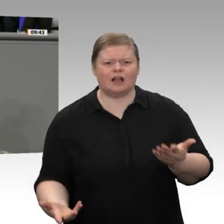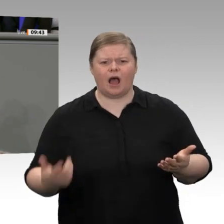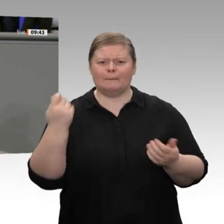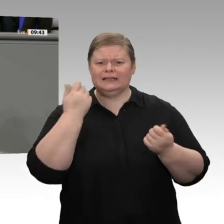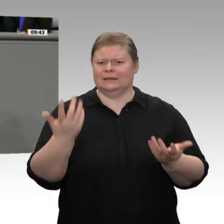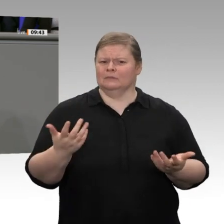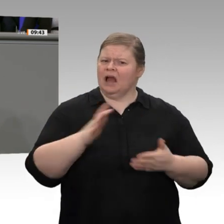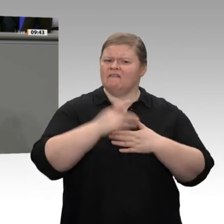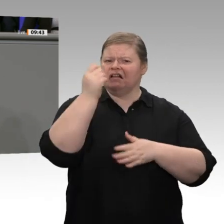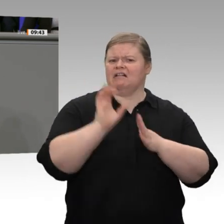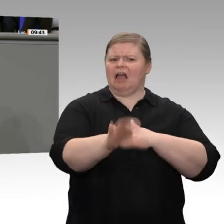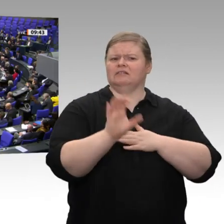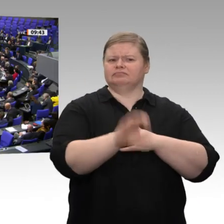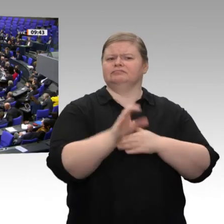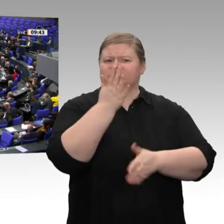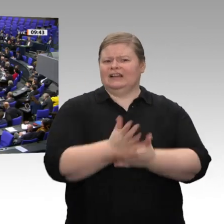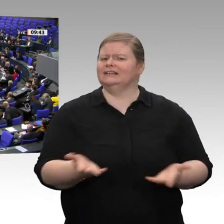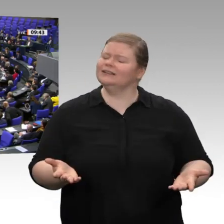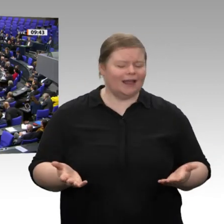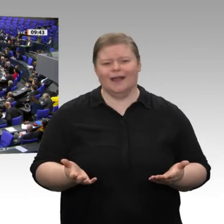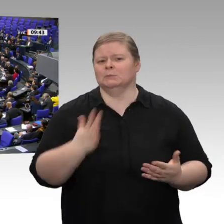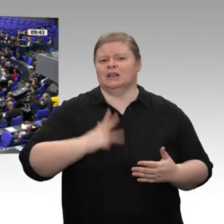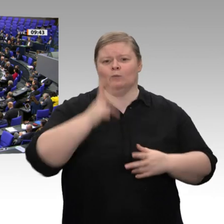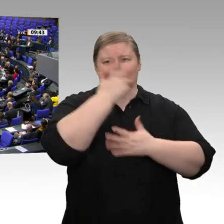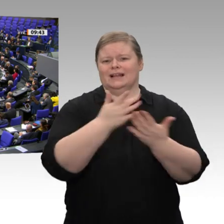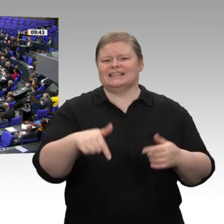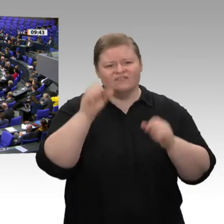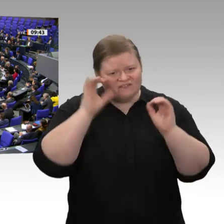Zum Schluss: Ein wichtiges Betätigungsfeld für Sie, Herr Altmaier, wäre zum Beispiel,